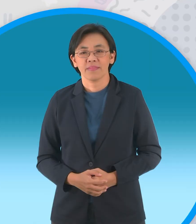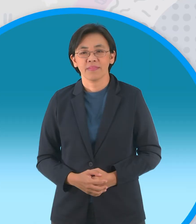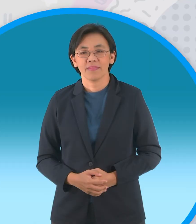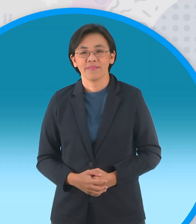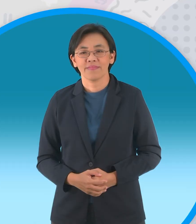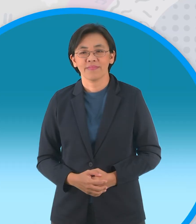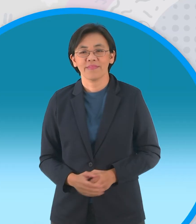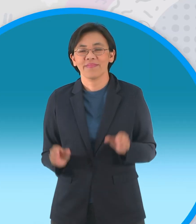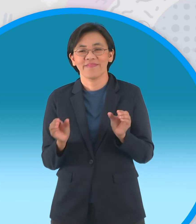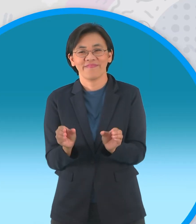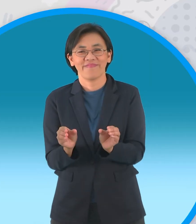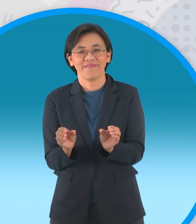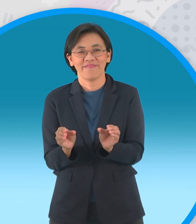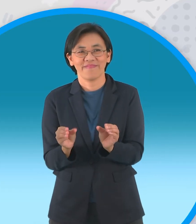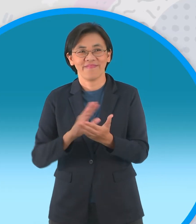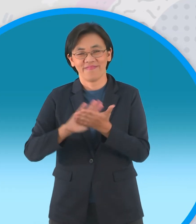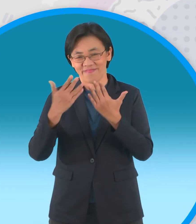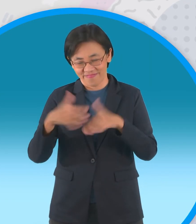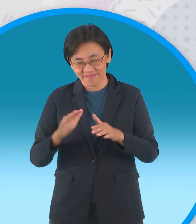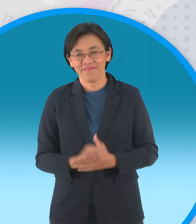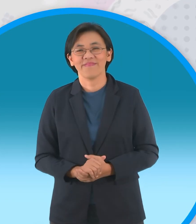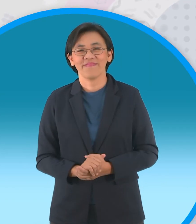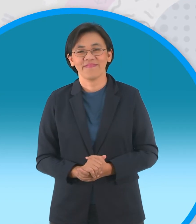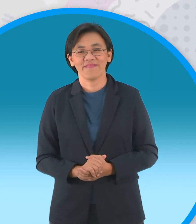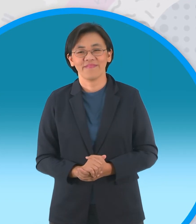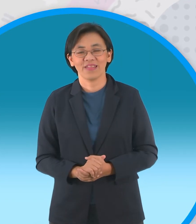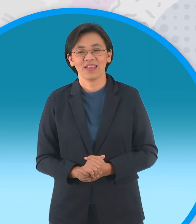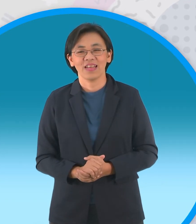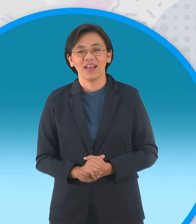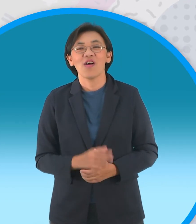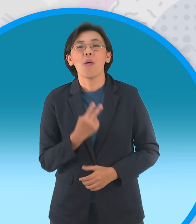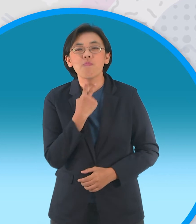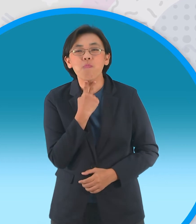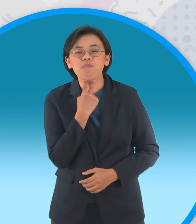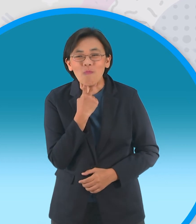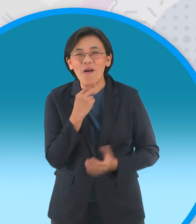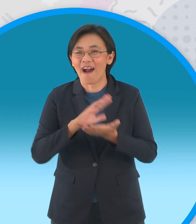เรียบร้อยแล้วครับสำหรับเจ้ากบเลือกนายของเราครับ